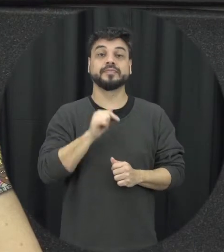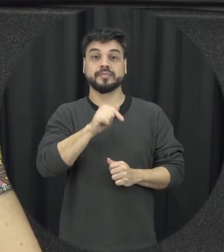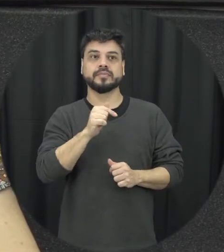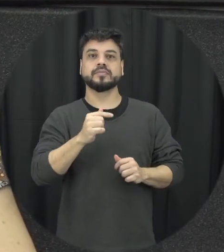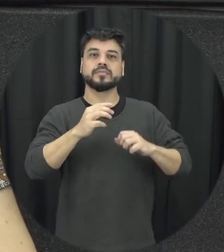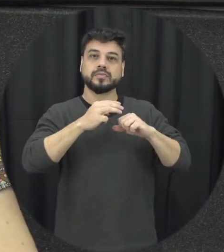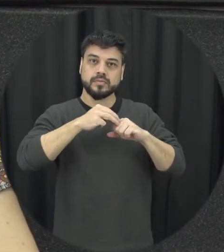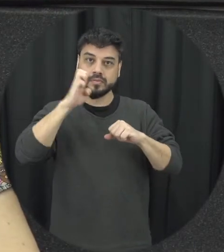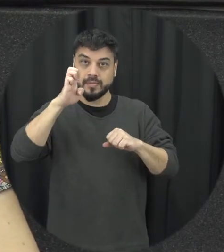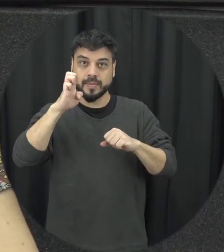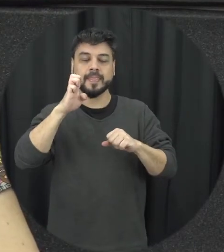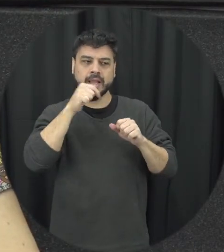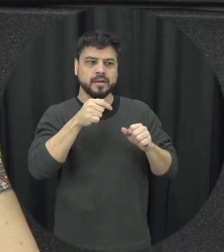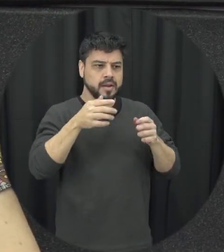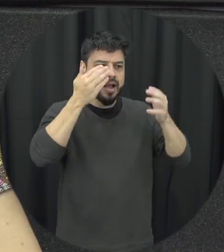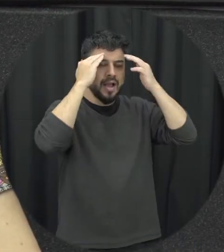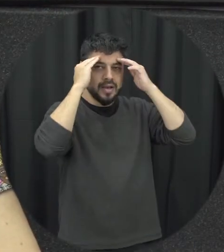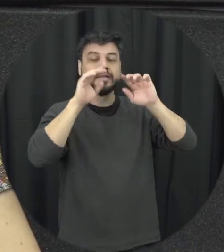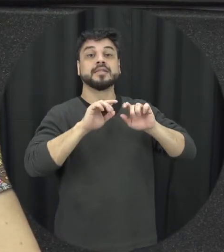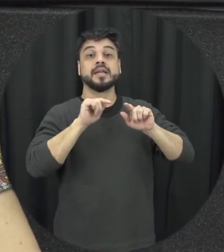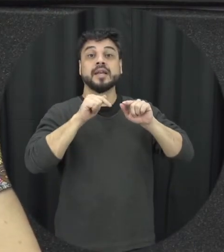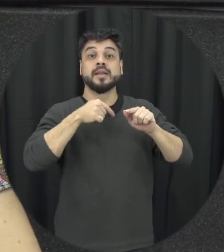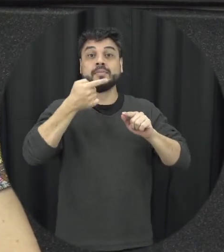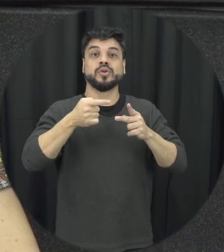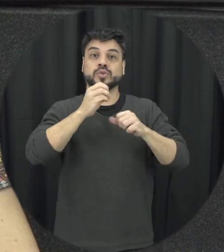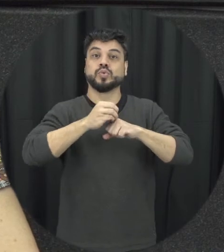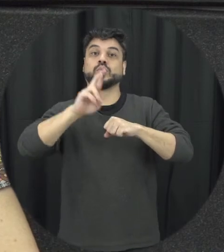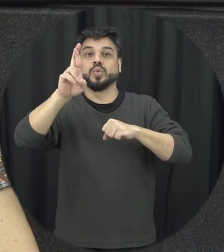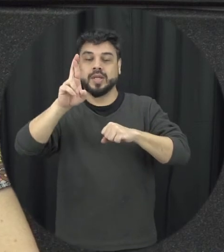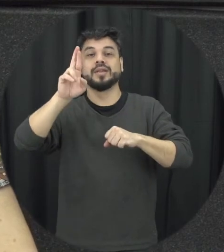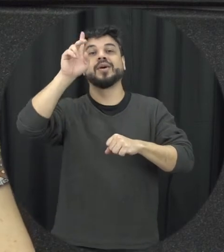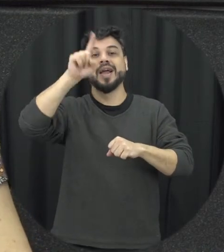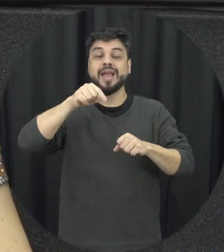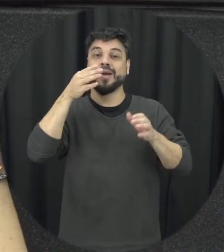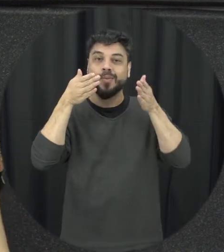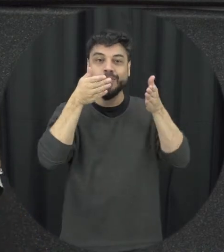de mestrado e no doutorado que eu fui realmente estudar questão da violência aí do namoro o que